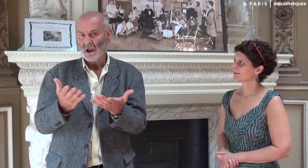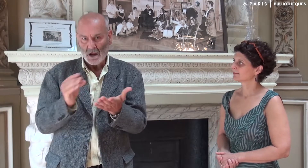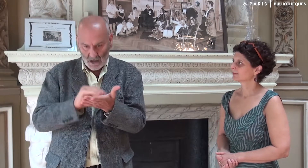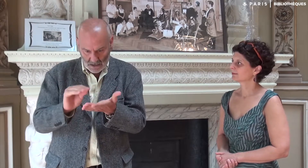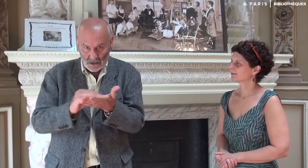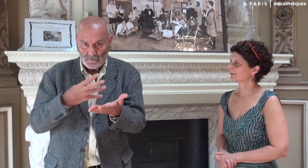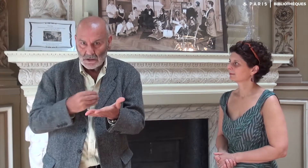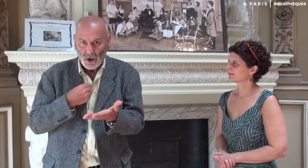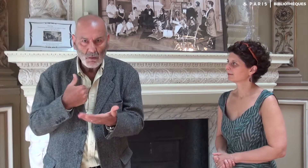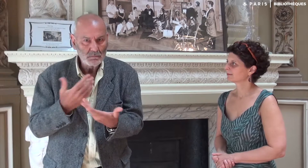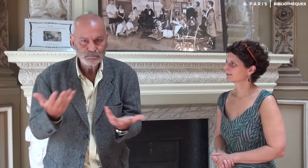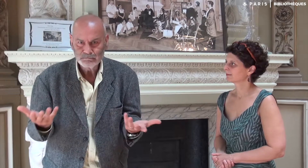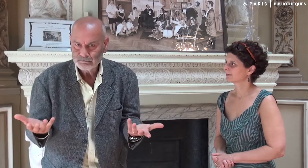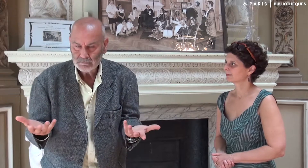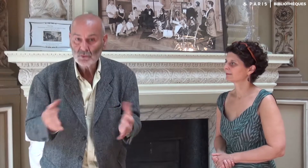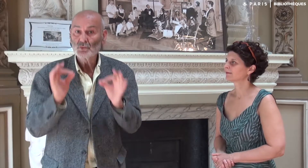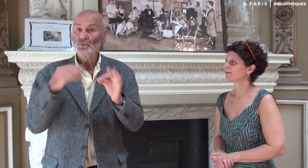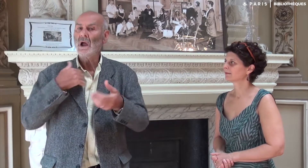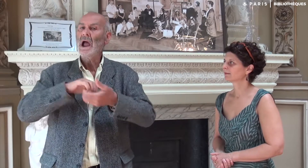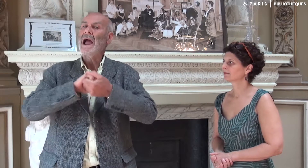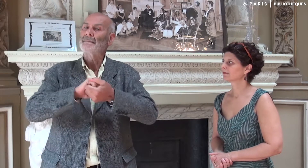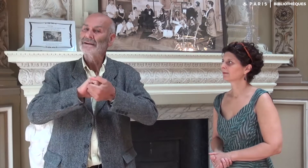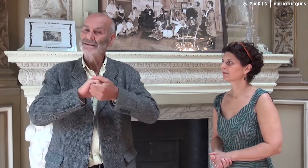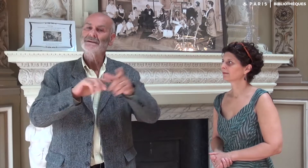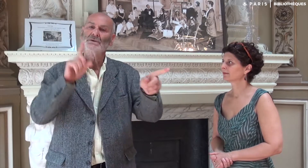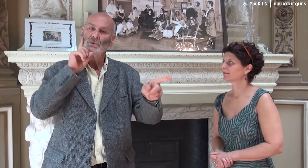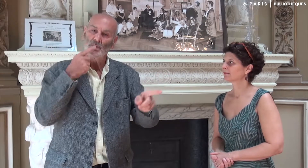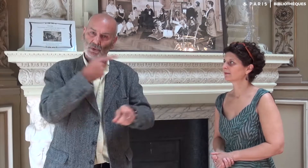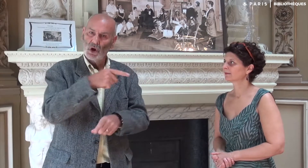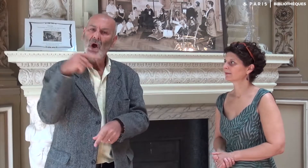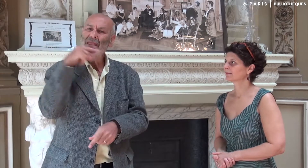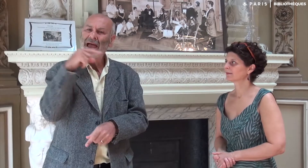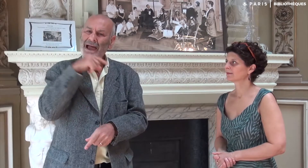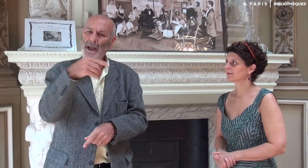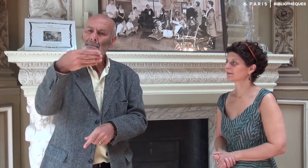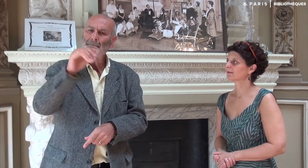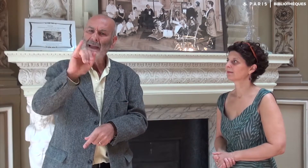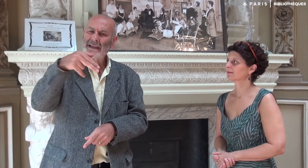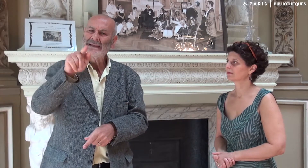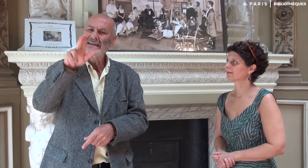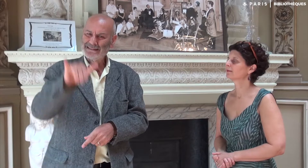Ecrire le français n’est pas mon fort. Mon ami sourd André Minguy [son prénom signé]